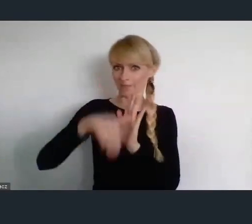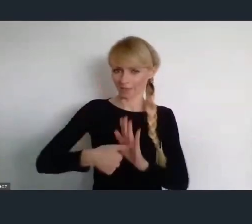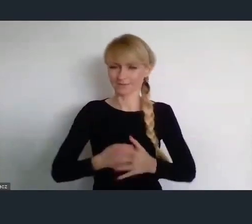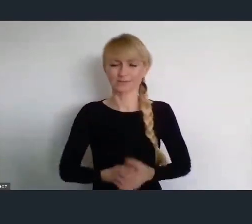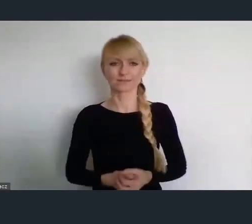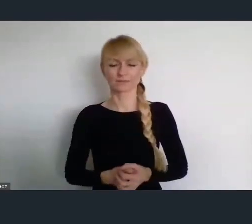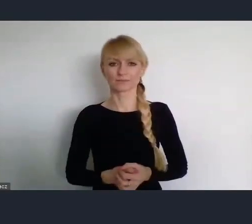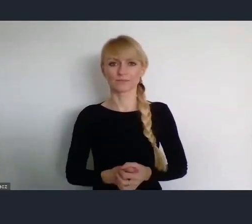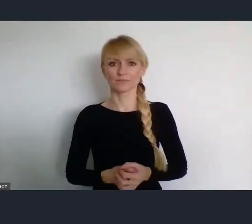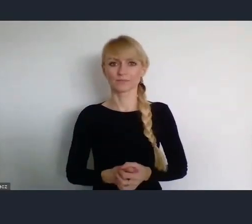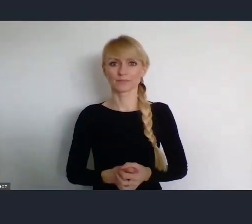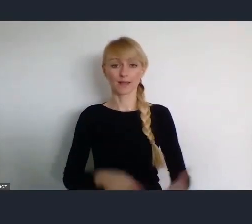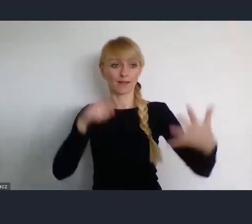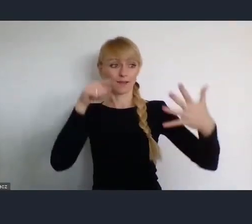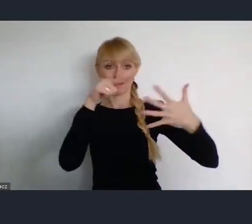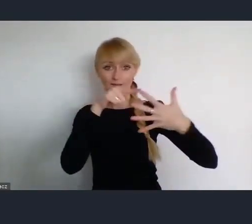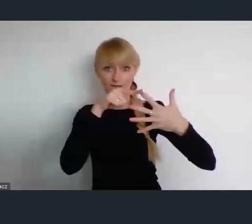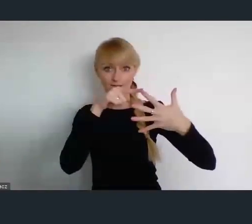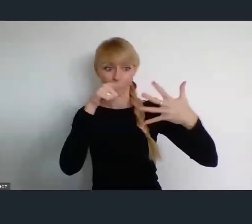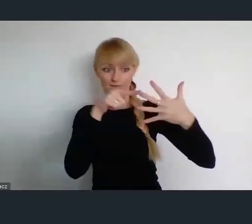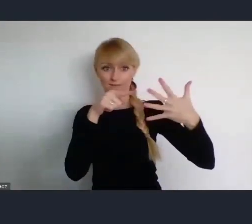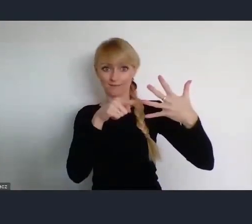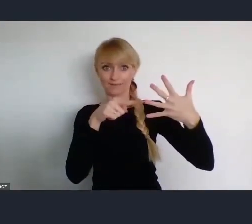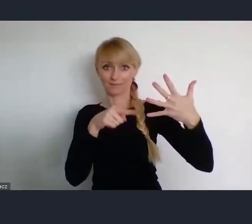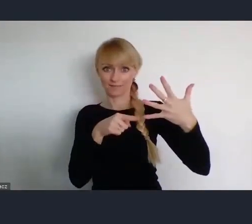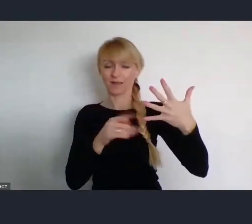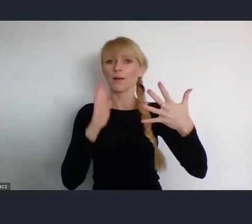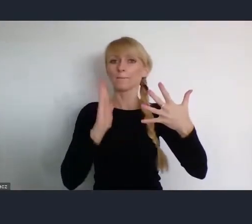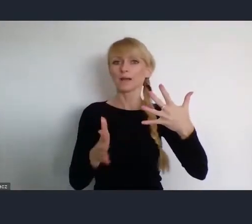Następne odbędą się w czterech bardzo zaangażowanych miastach.